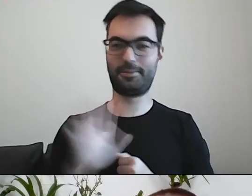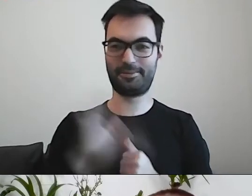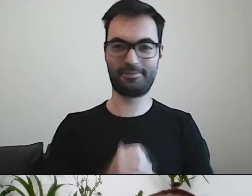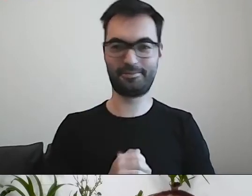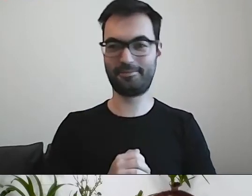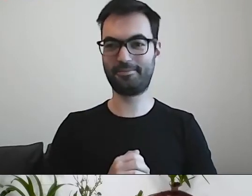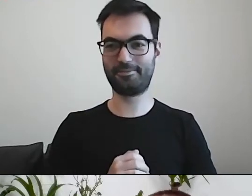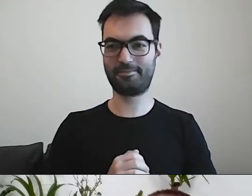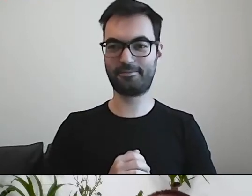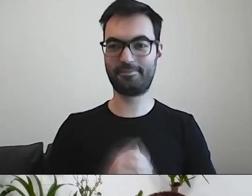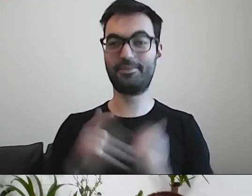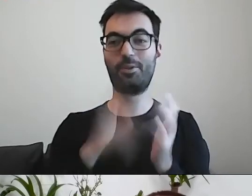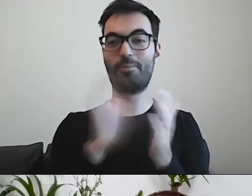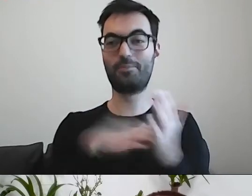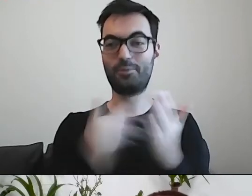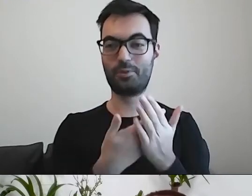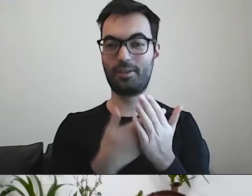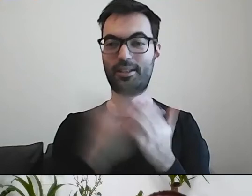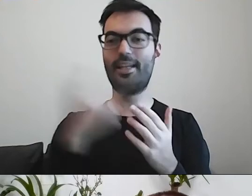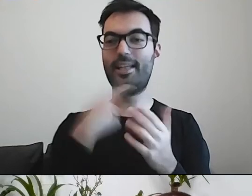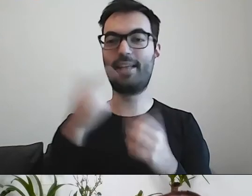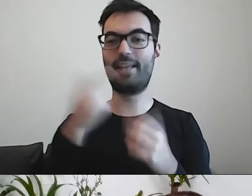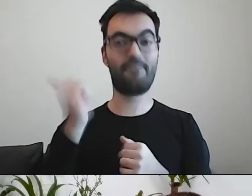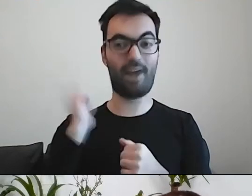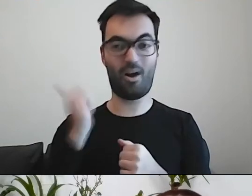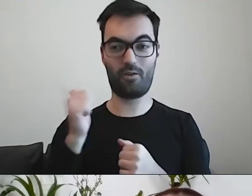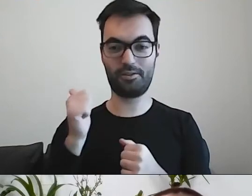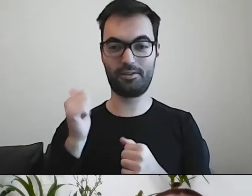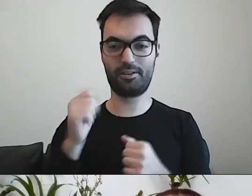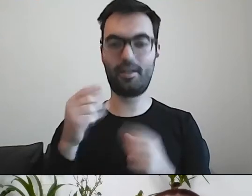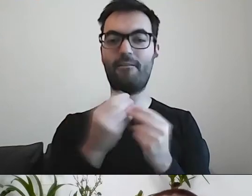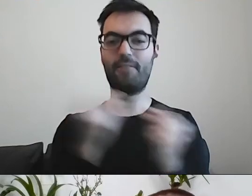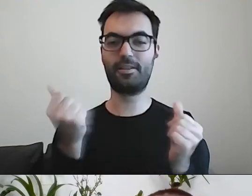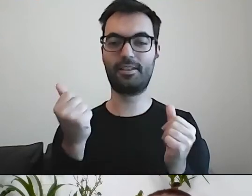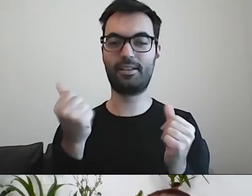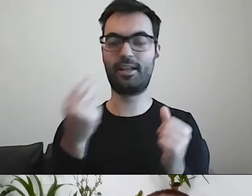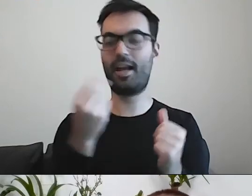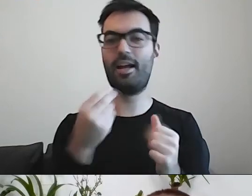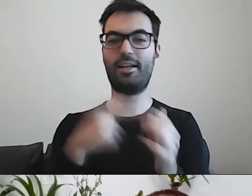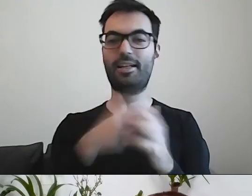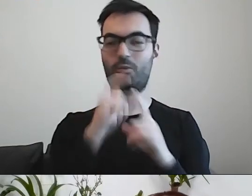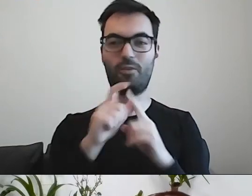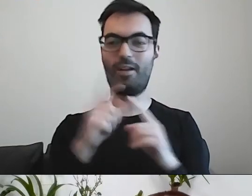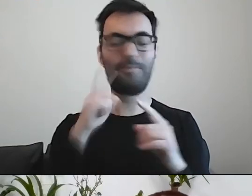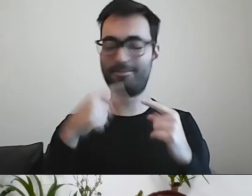PAWEŁ: To jest przykład wprowadzenia języka fachowego, terminu ekonomicznego, w miejscu, gdzie jest zupełnie niepotrzebny.